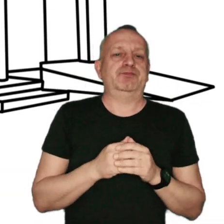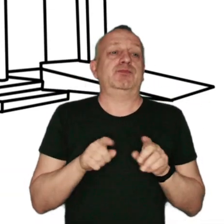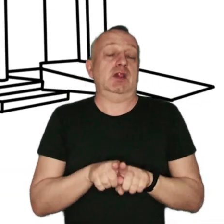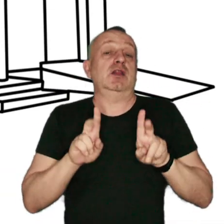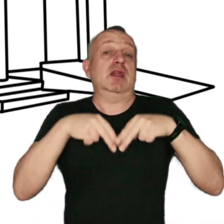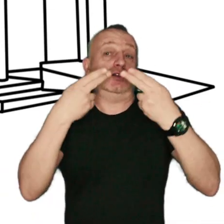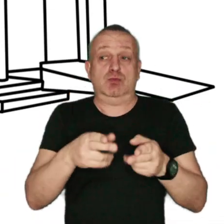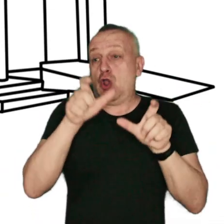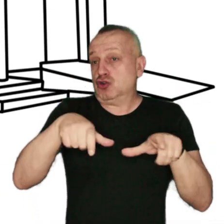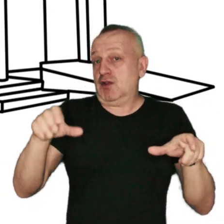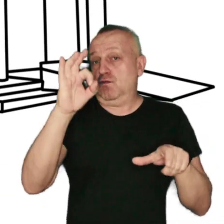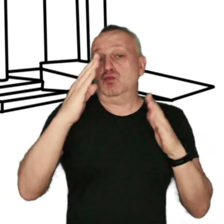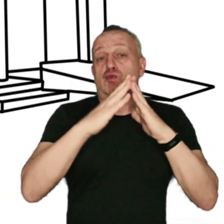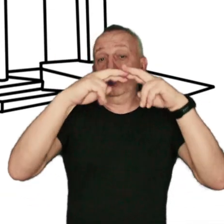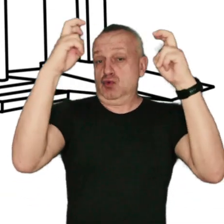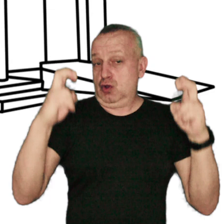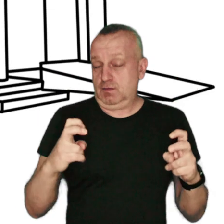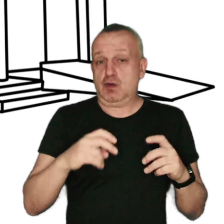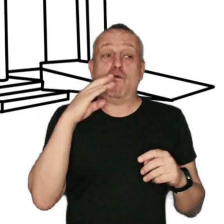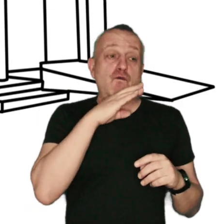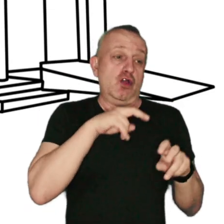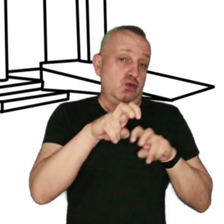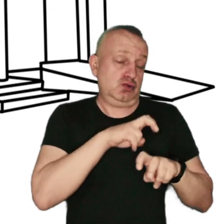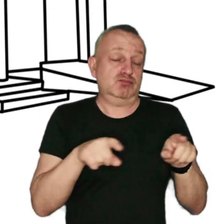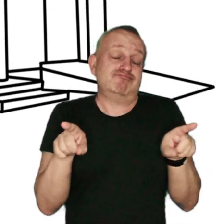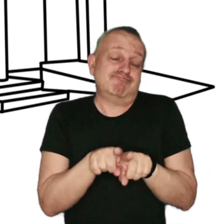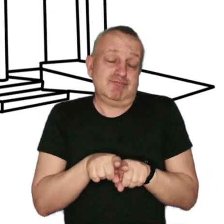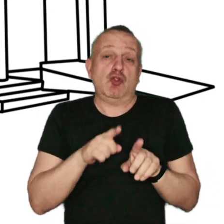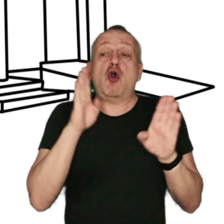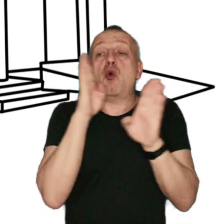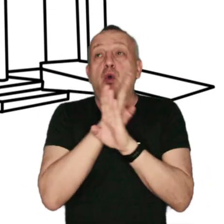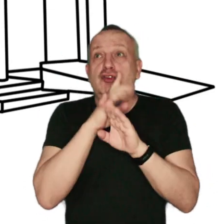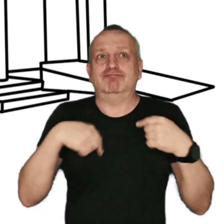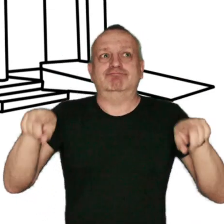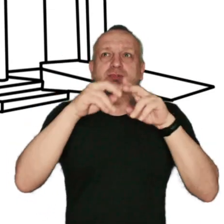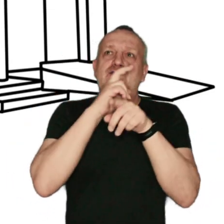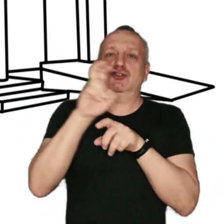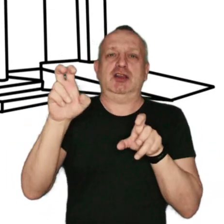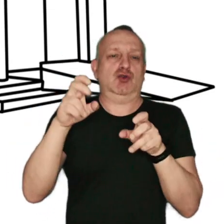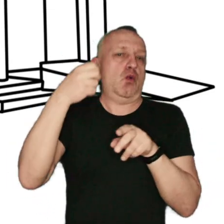ogrzewania nieruchomości, wody użytkowej oraz do chłodzenia pomieszczeń w czasie upałów.